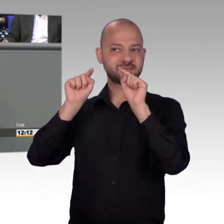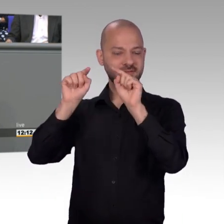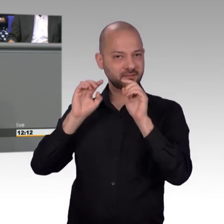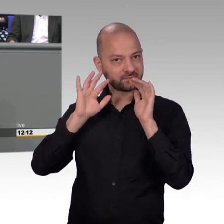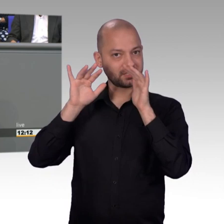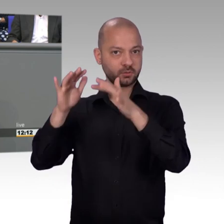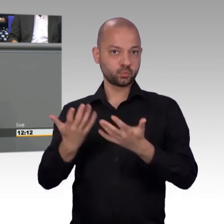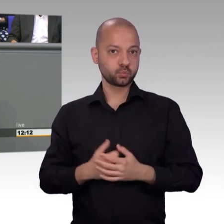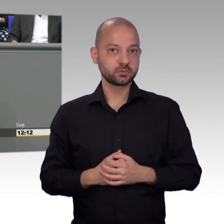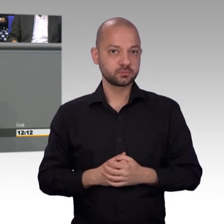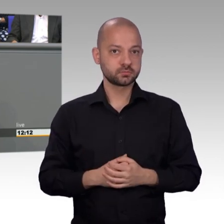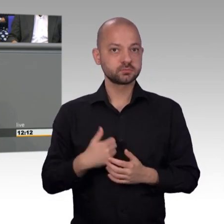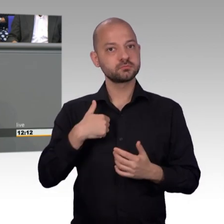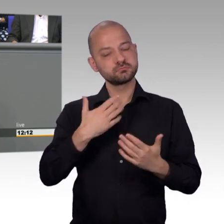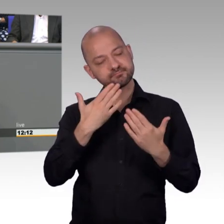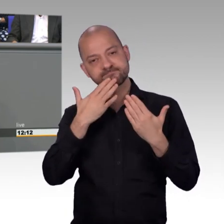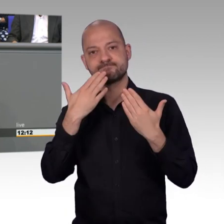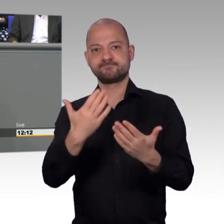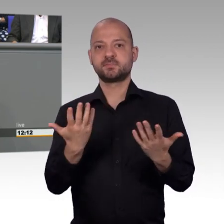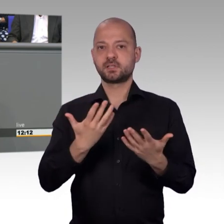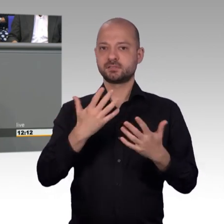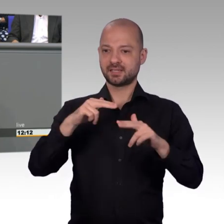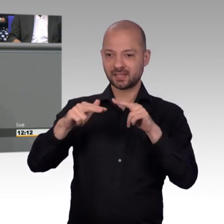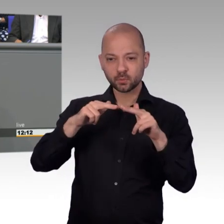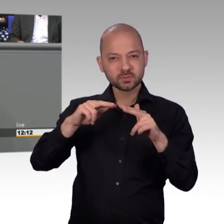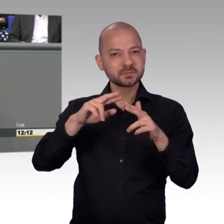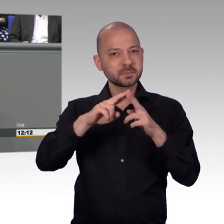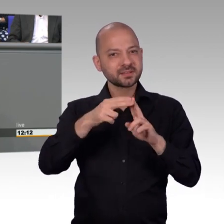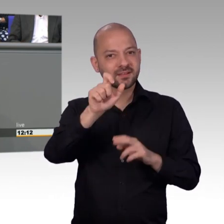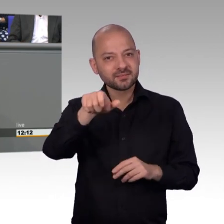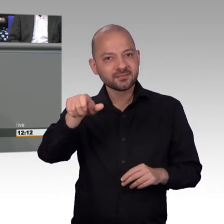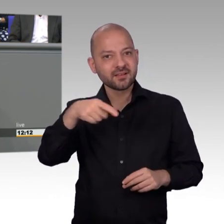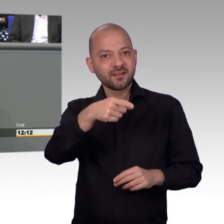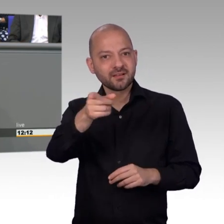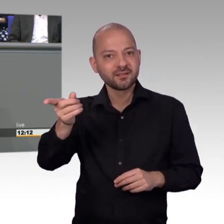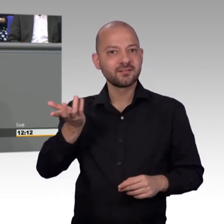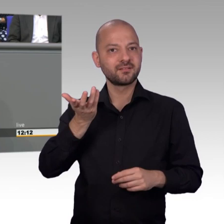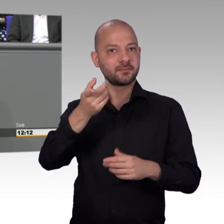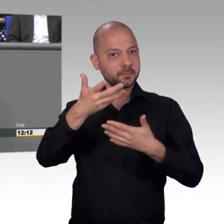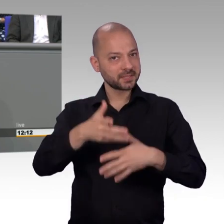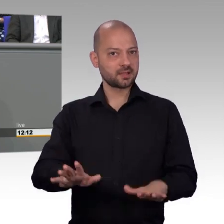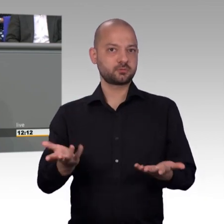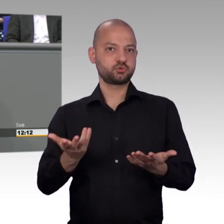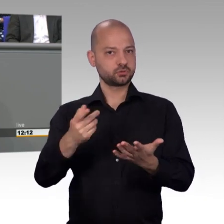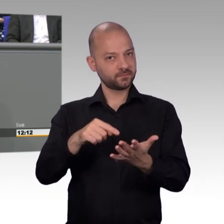Im Ausschuss arbeiten sie konstruktiv mit, auch das gehört einmal gesagt, nicht alles ist falsch, was die AfD macht. Insofern, herzlichen Dank.